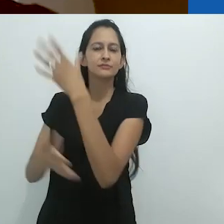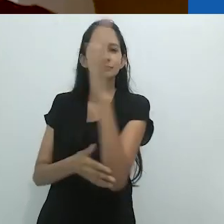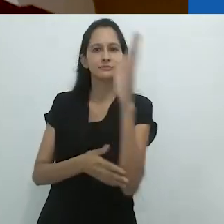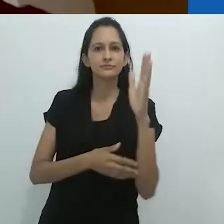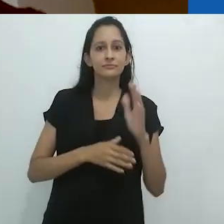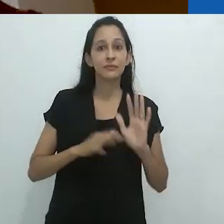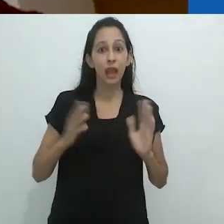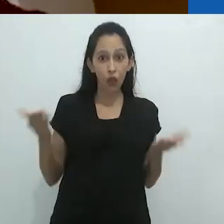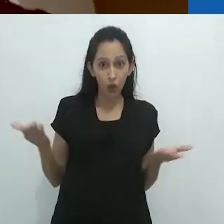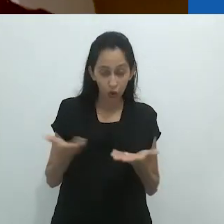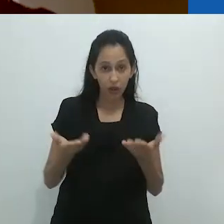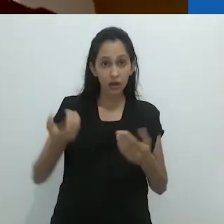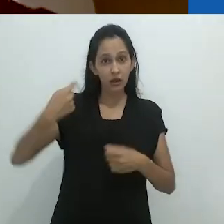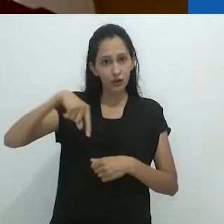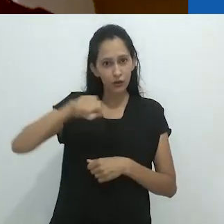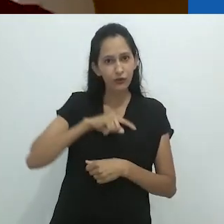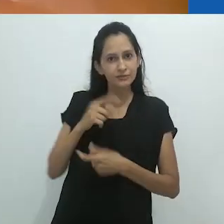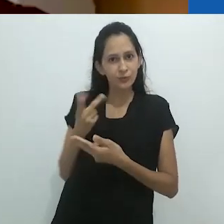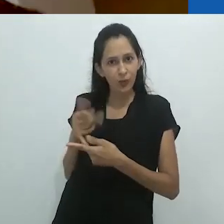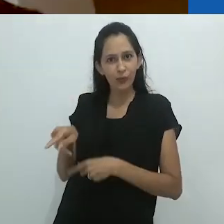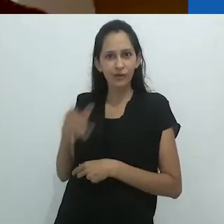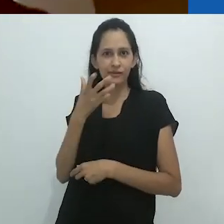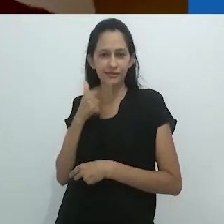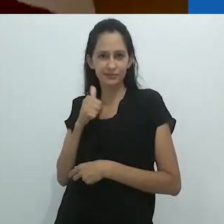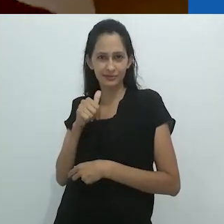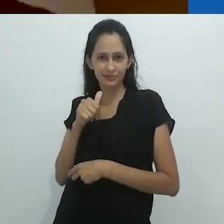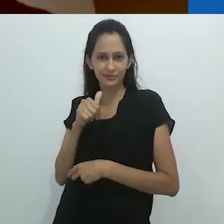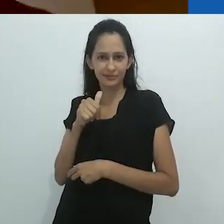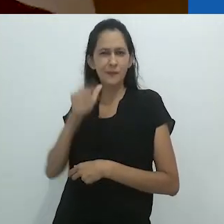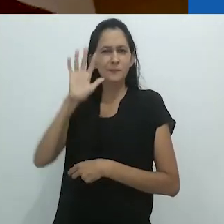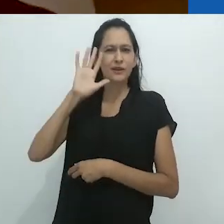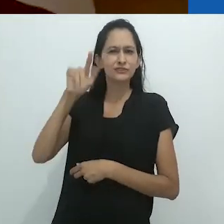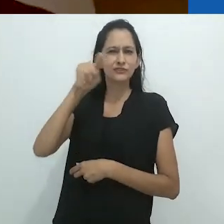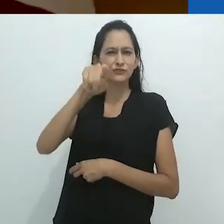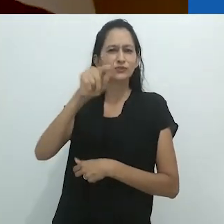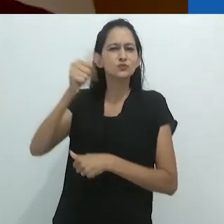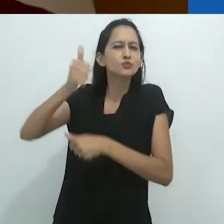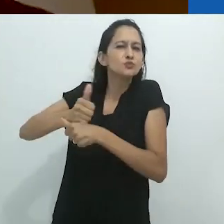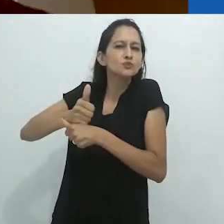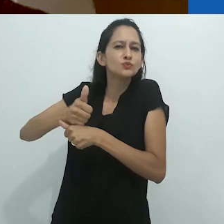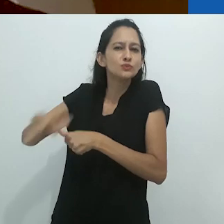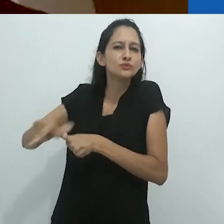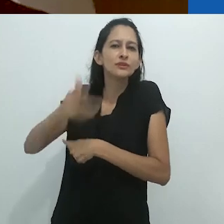Agora, nós todos somos aquela criança.